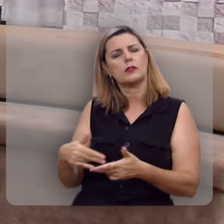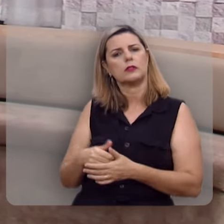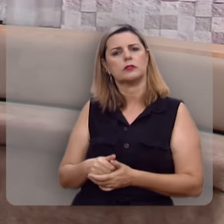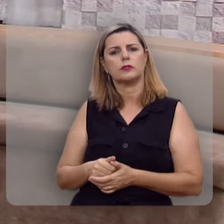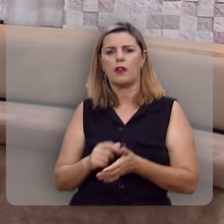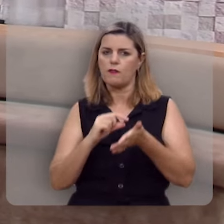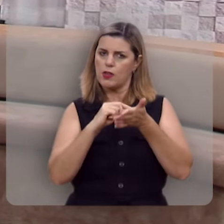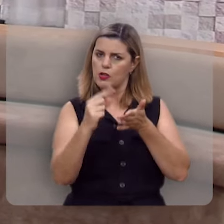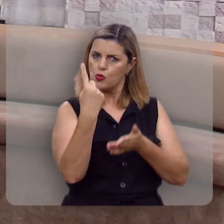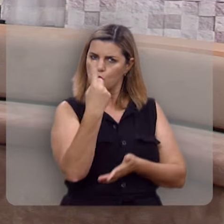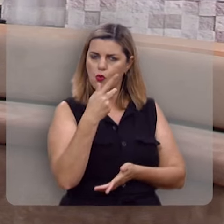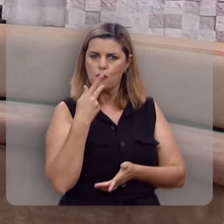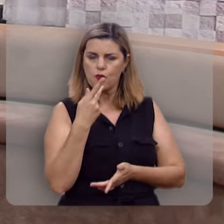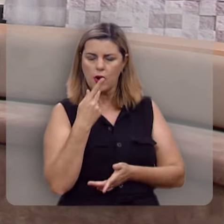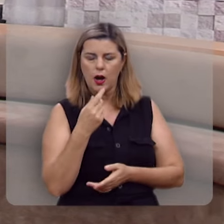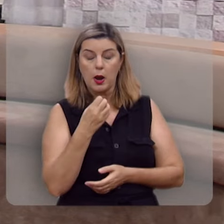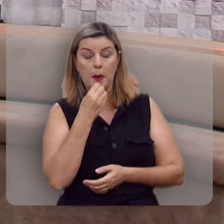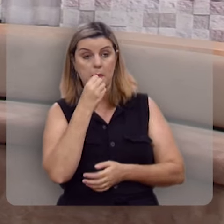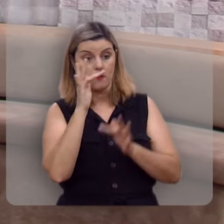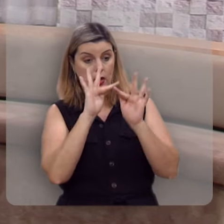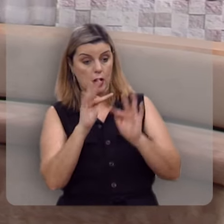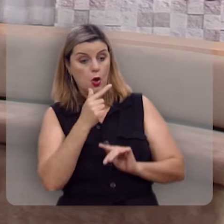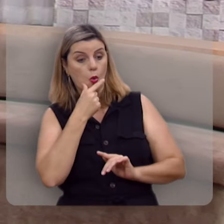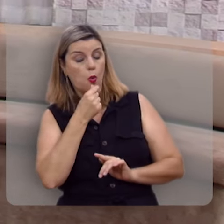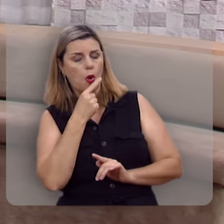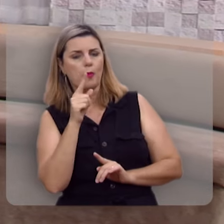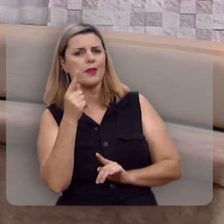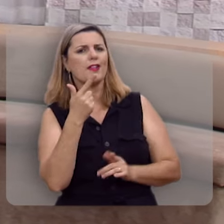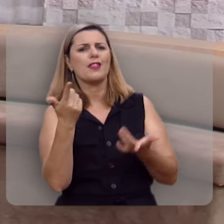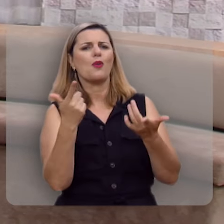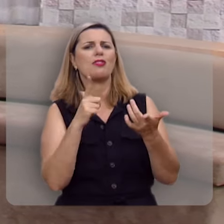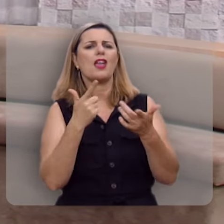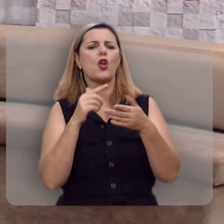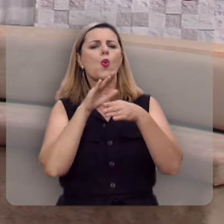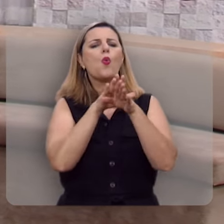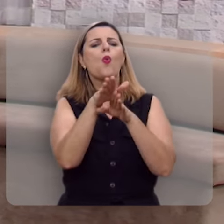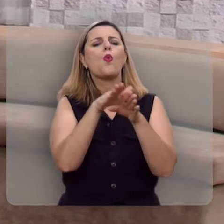Olha comigo o verso primeiro, diz assim: Bem-aventurado o homem que não anda no conselho dos ímpios,